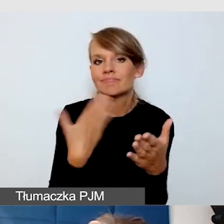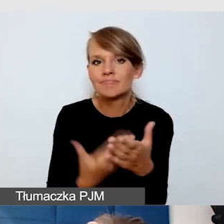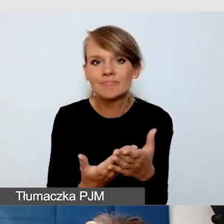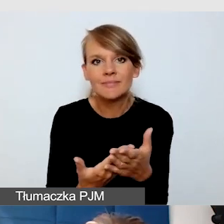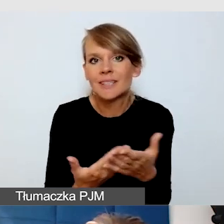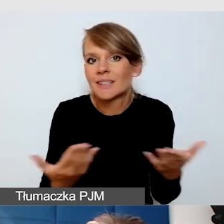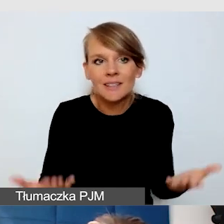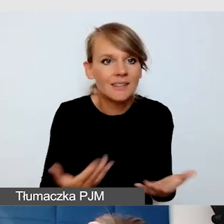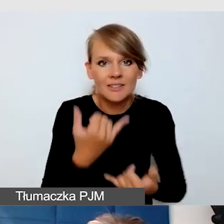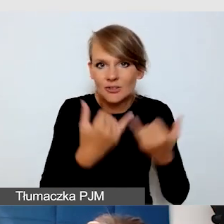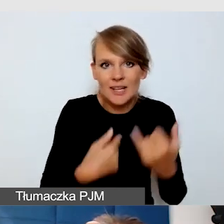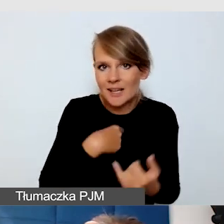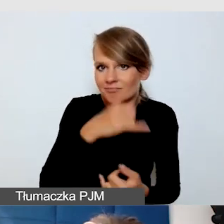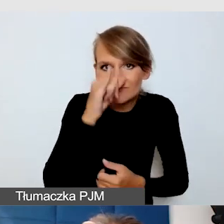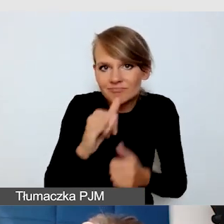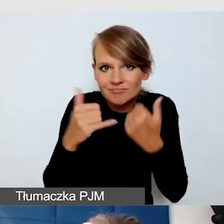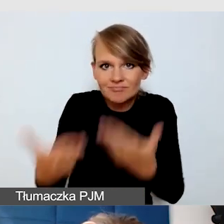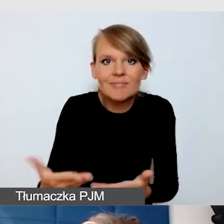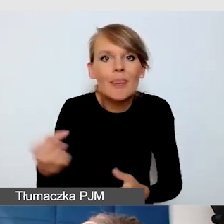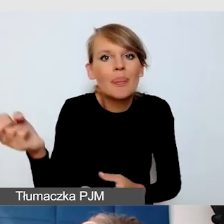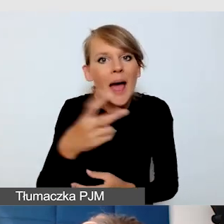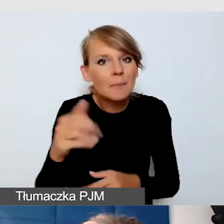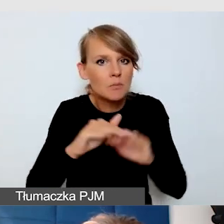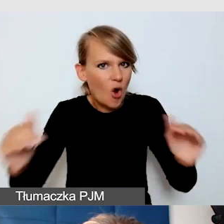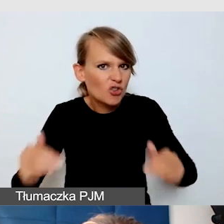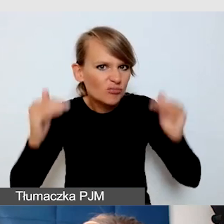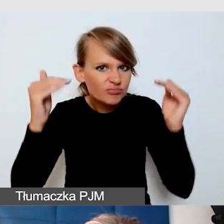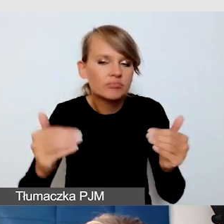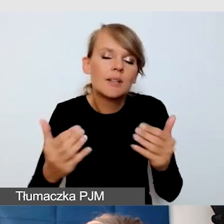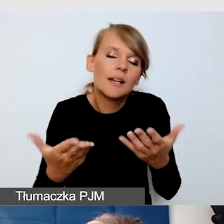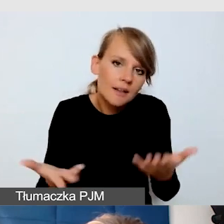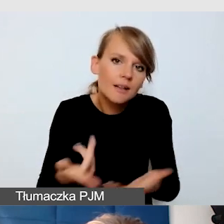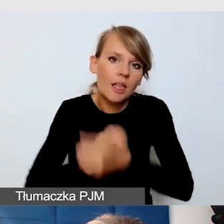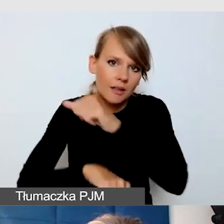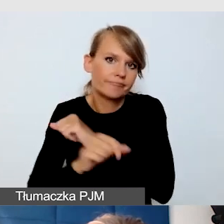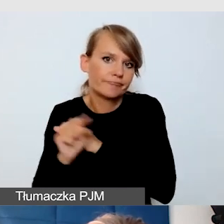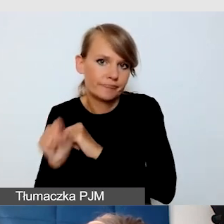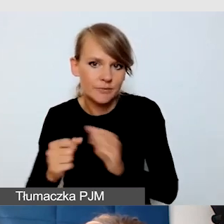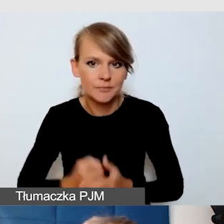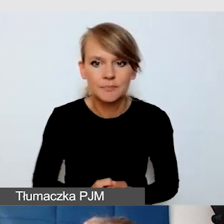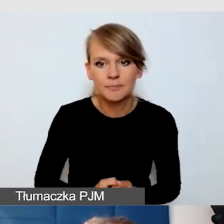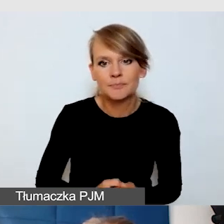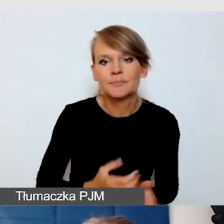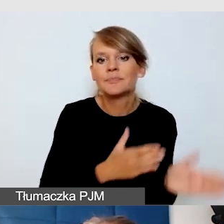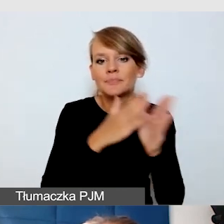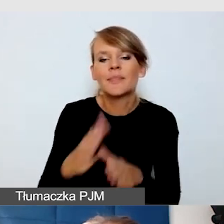napisów na żywo na wysokim poziomie. Text on Top i Text on Tap to są dwa programy,